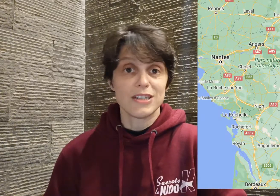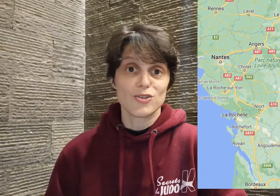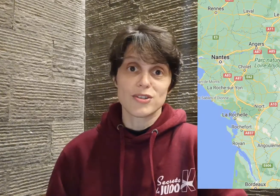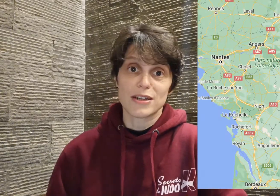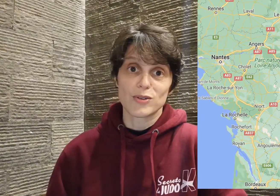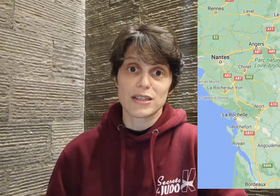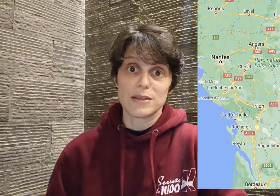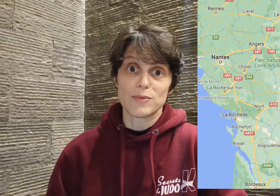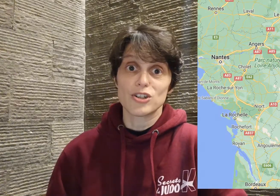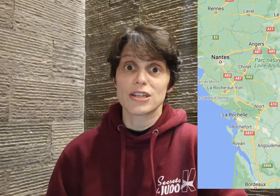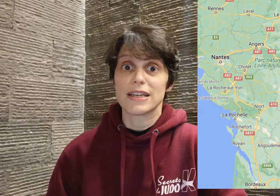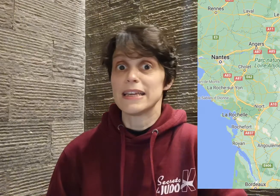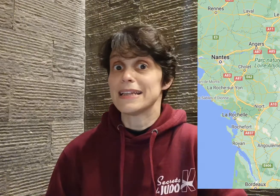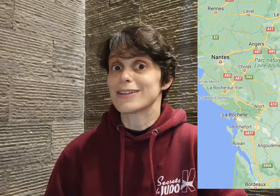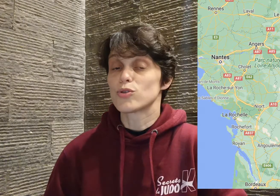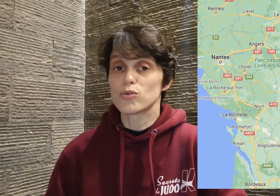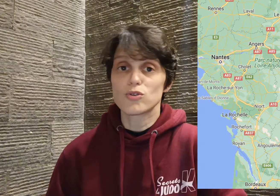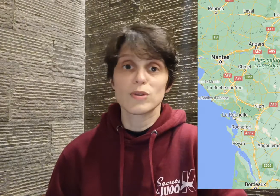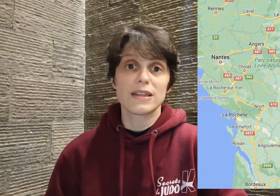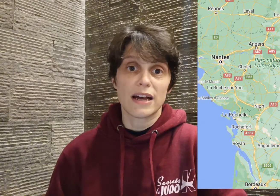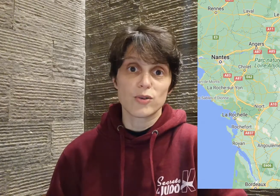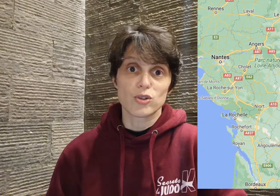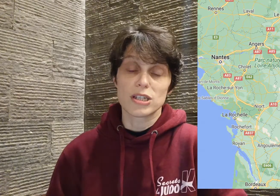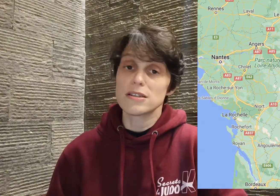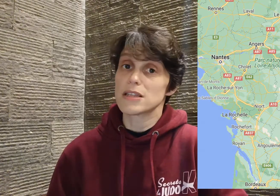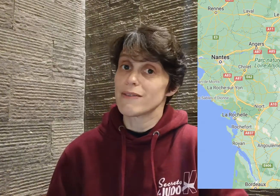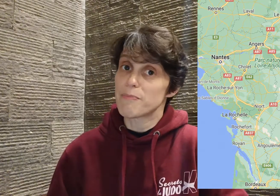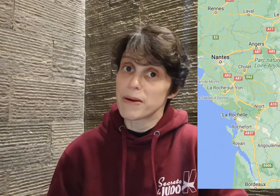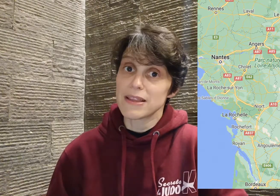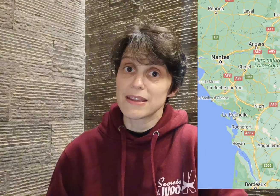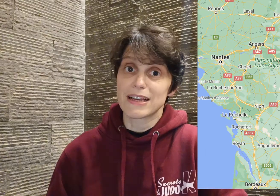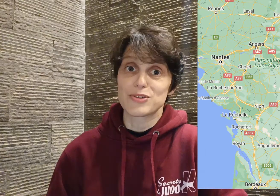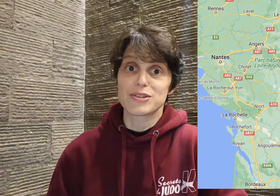juste à côté de Limoges, et il a tout de suite accroché, ce qui n'avait pas été le cas jusqu'à